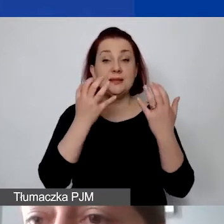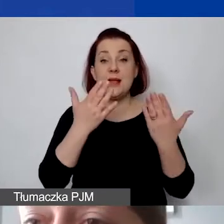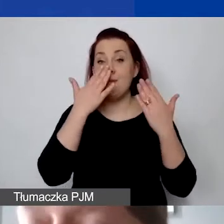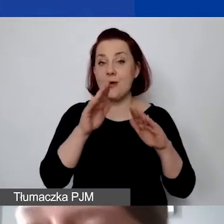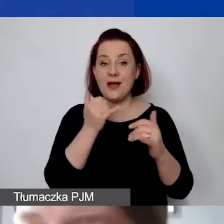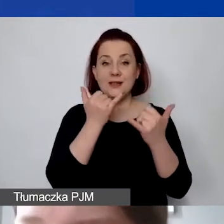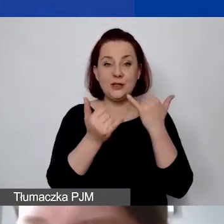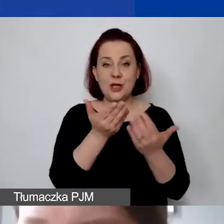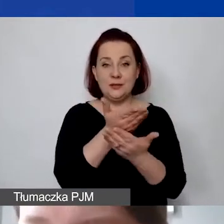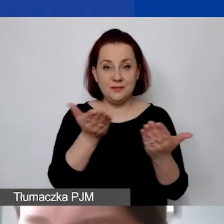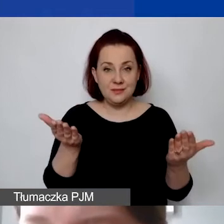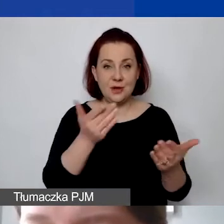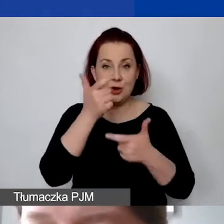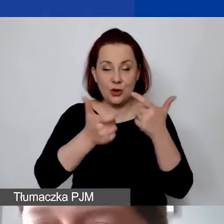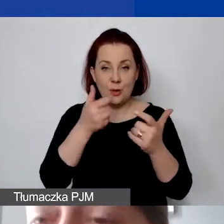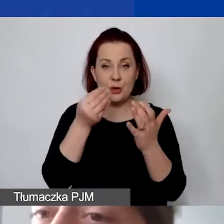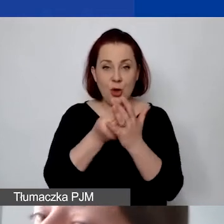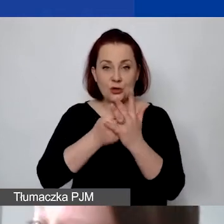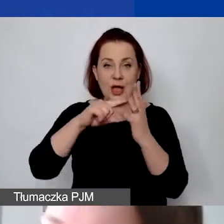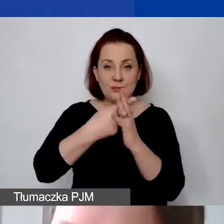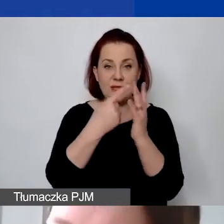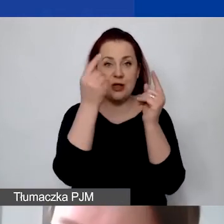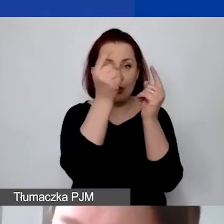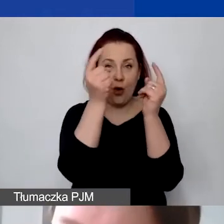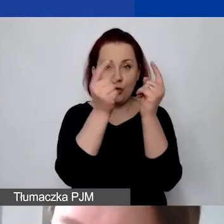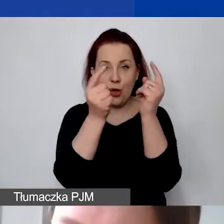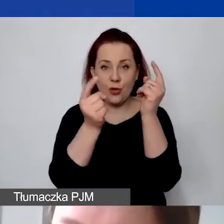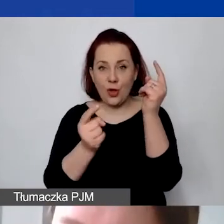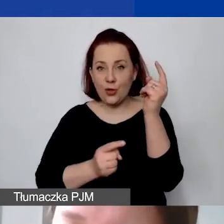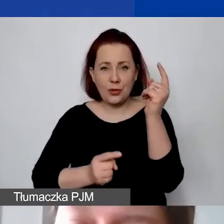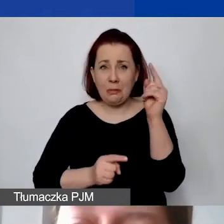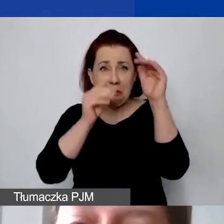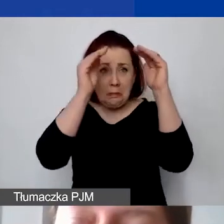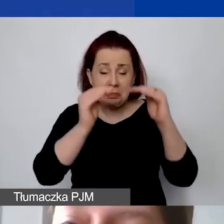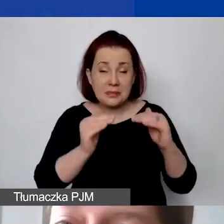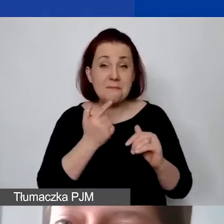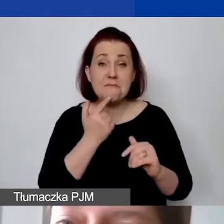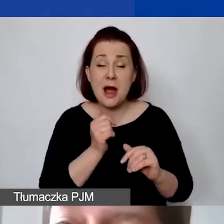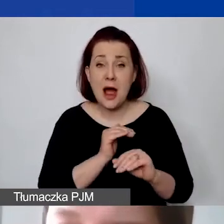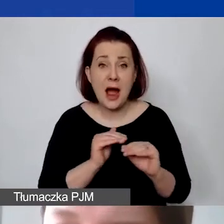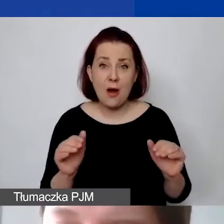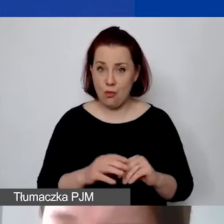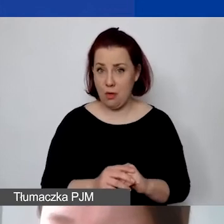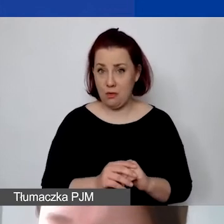wymieniają państwo koszty administracyjne, to nadal to jest niewystarczające. To znaczy to, że państwo ponoszą te koszty -